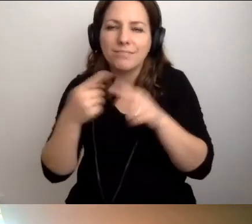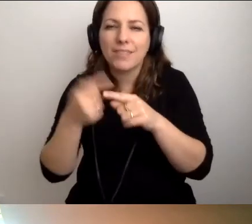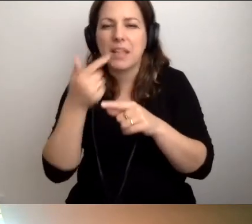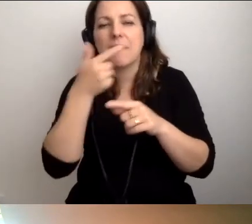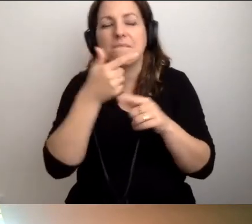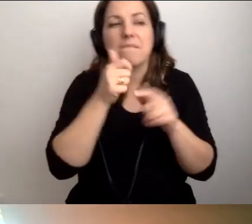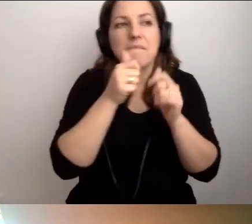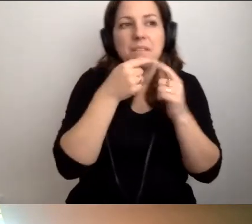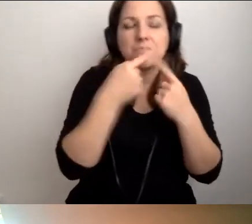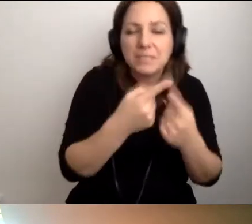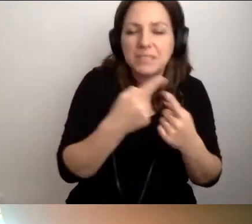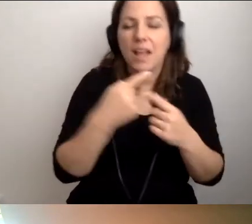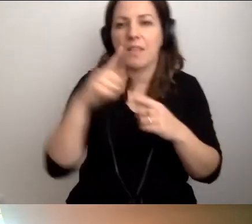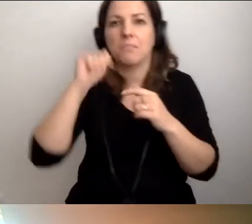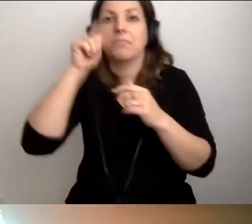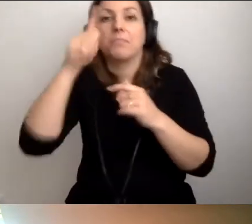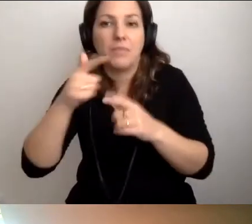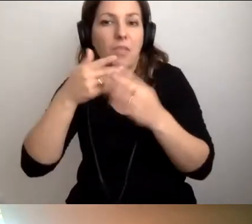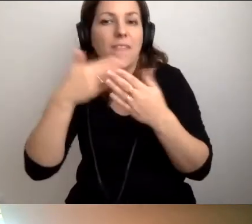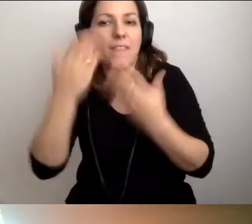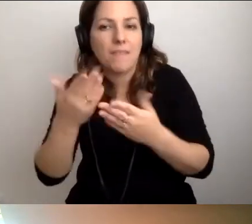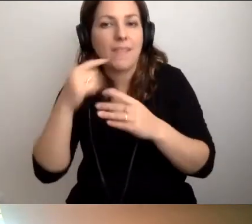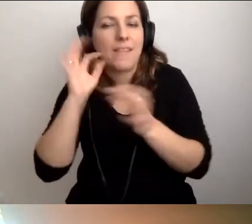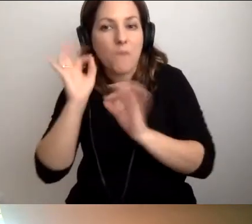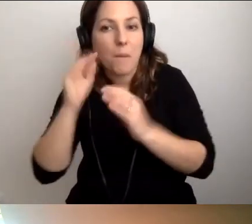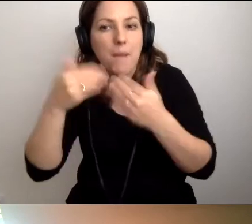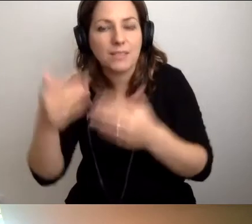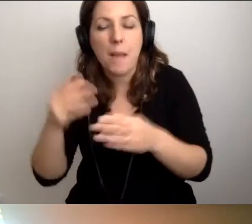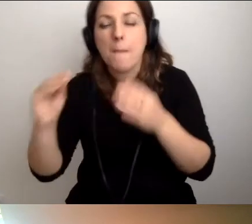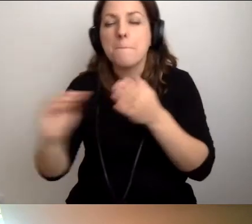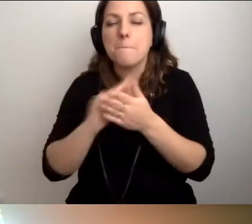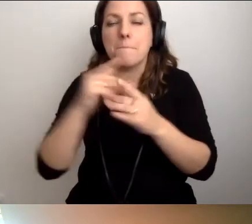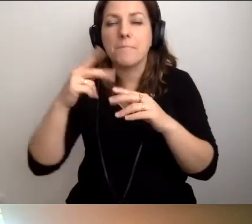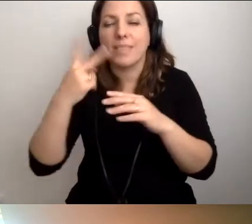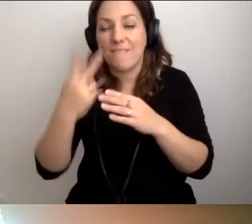jeśli przyswoimy sobie codziennie dwa kolejne zdania,